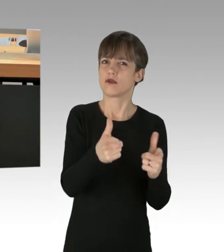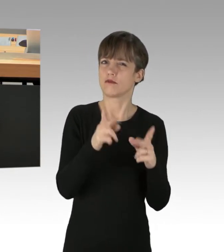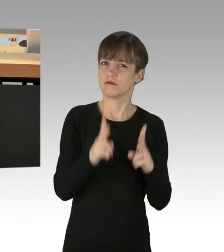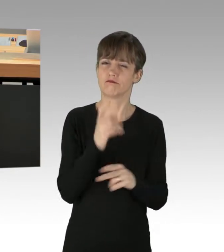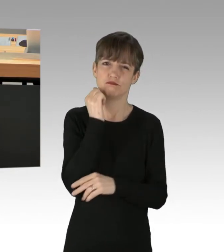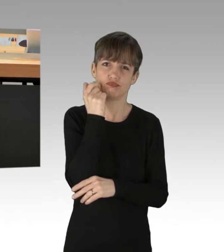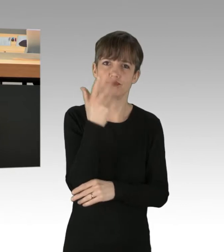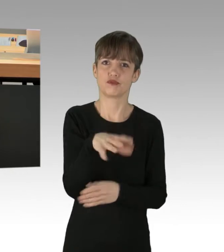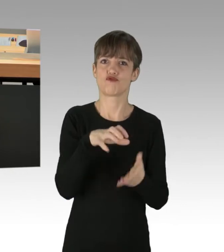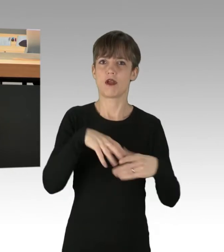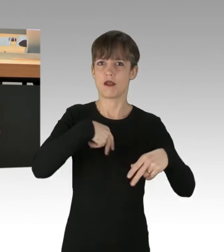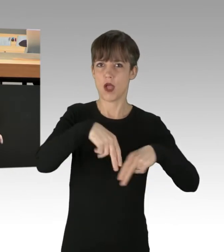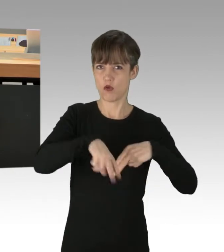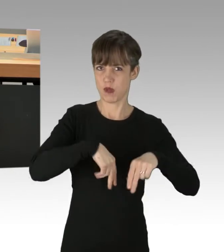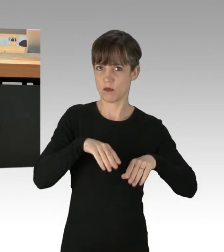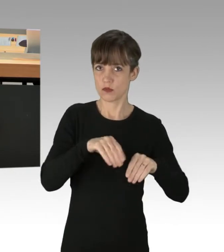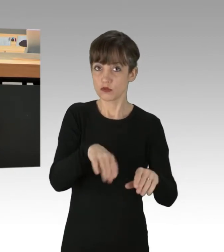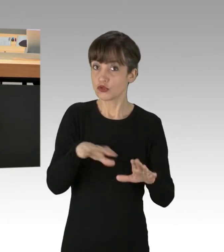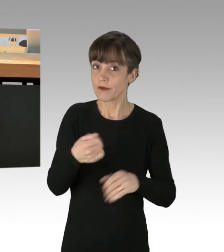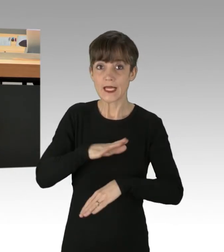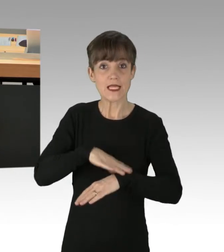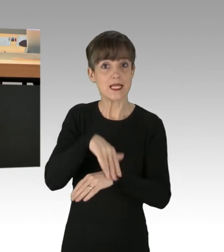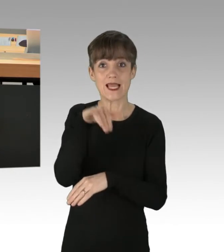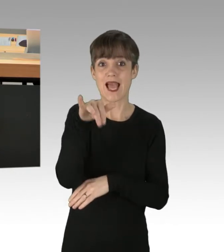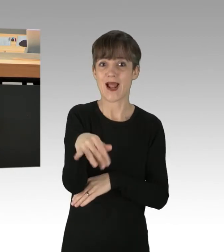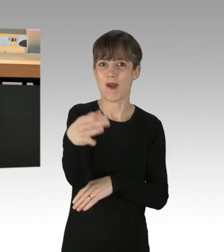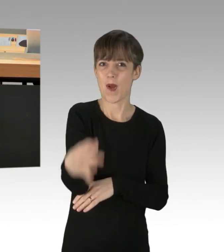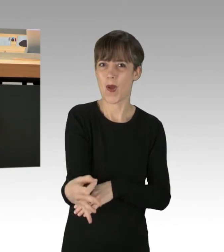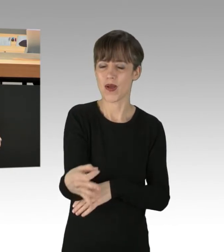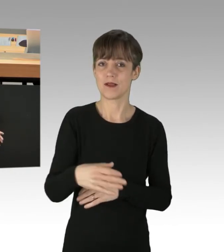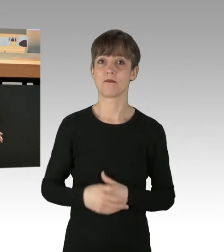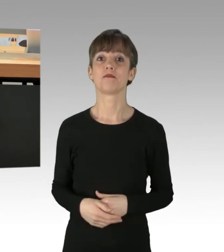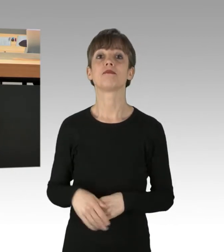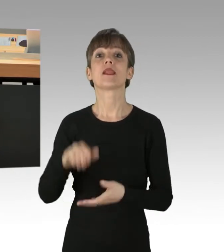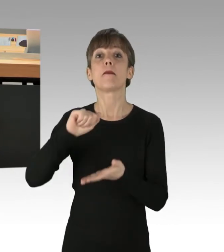nicht rechtzeitig ihren Einsatzort erreichen können. Die Presse verniedlicht diese Personen